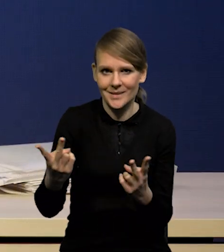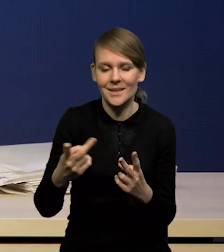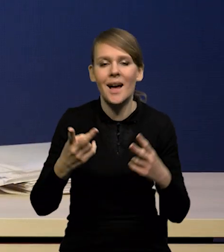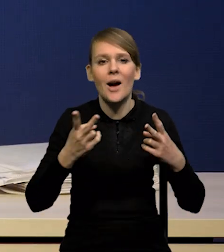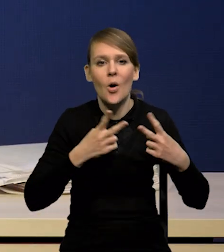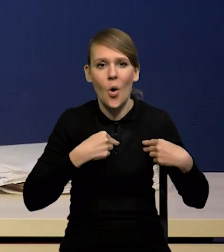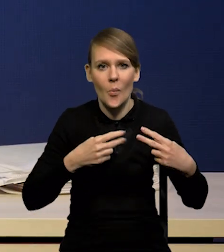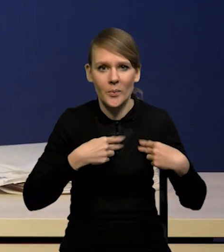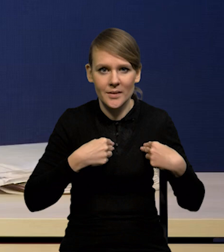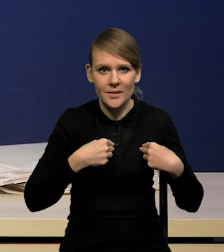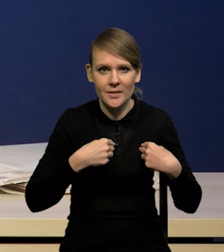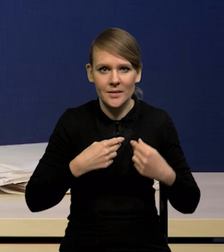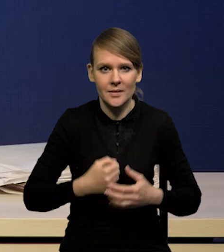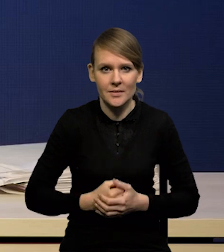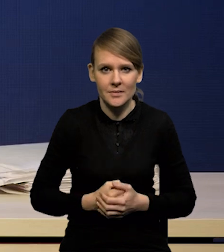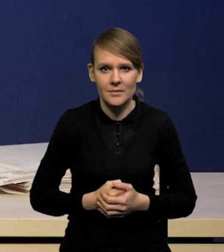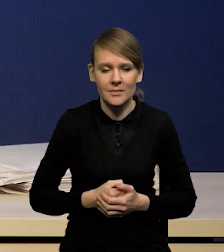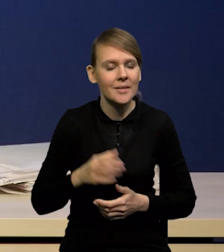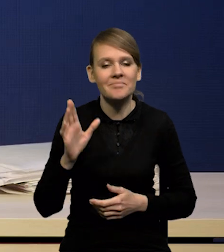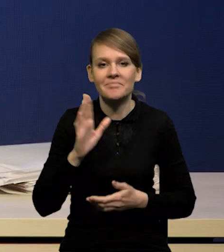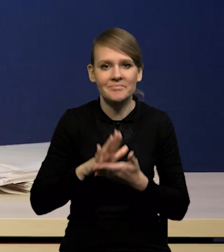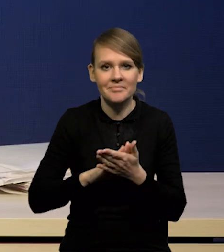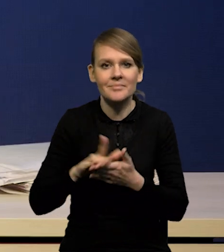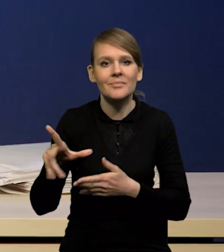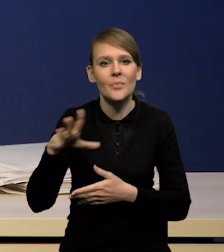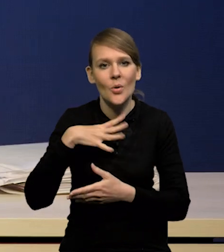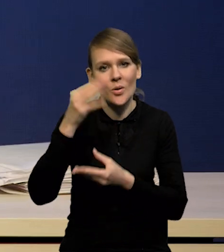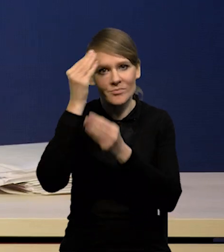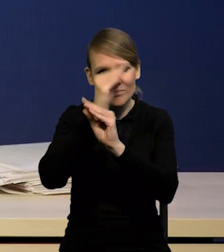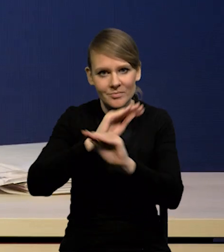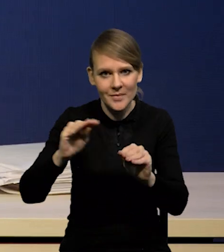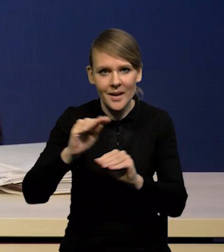z komunikatu po posiedzeniu Rady Polityki Pieniężnej,